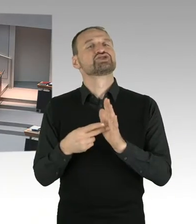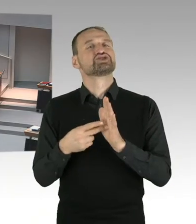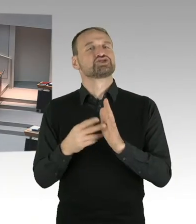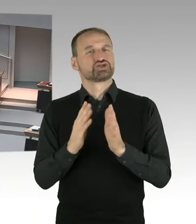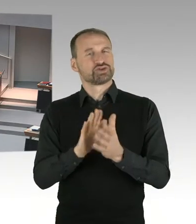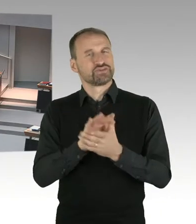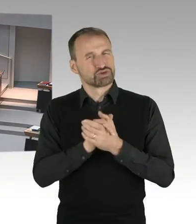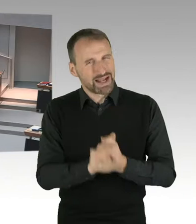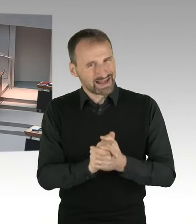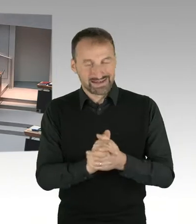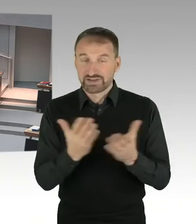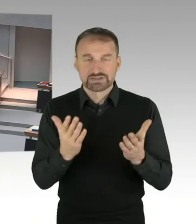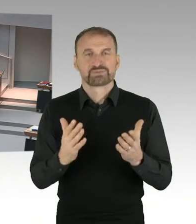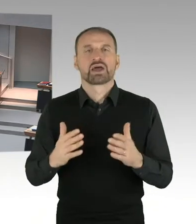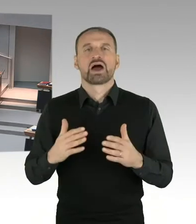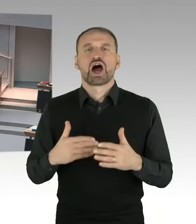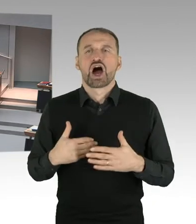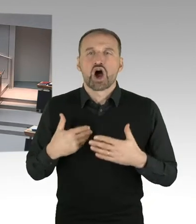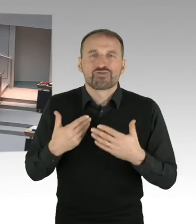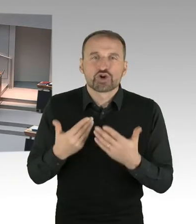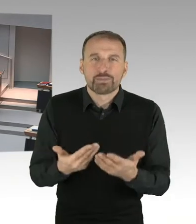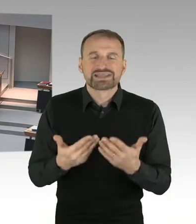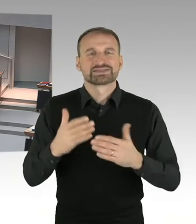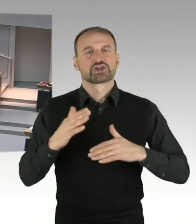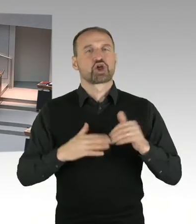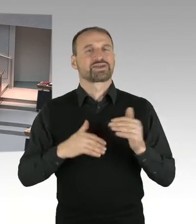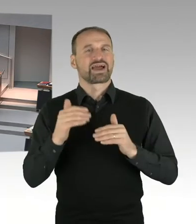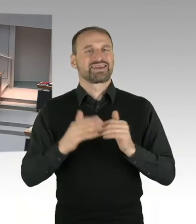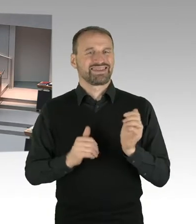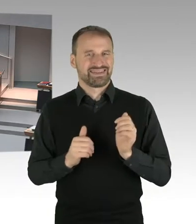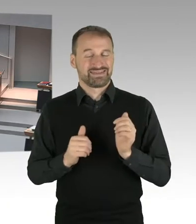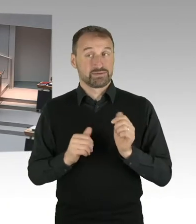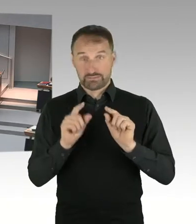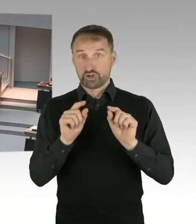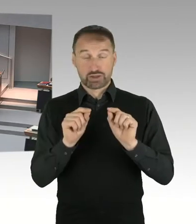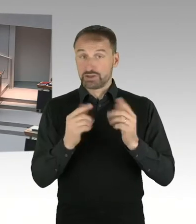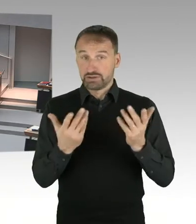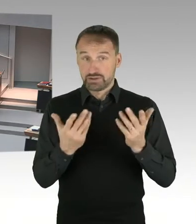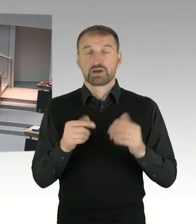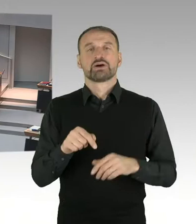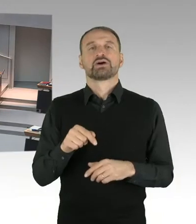durch und das ist dann eben ein bisschen modellabhängig, was es dort an Messzahlen und Hebesätzen geht.